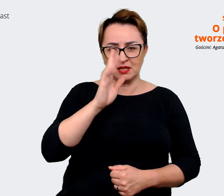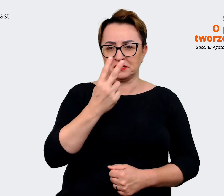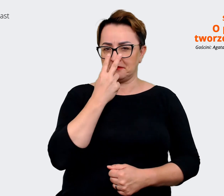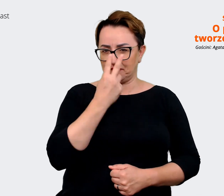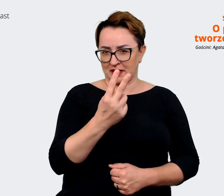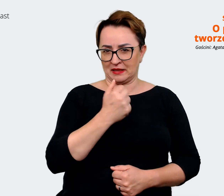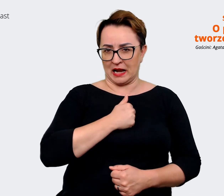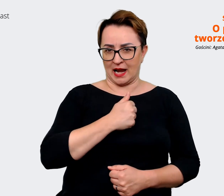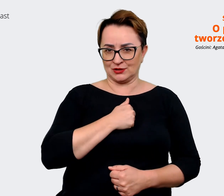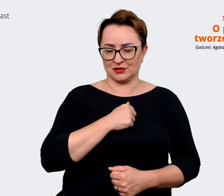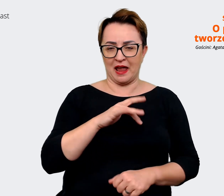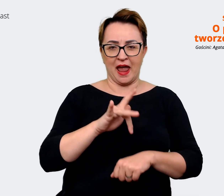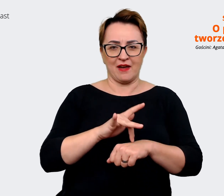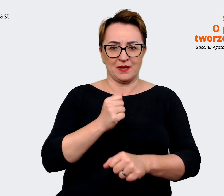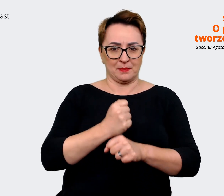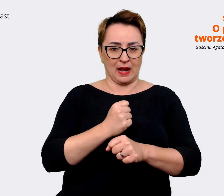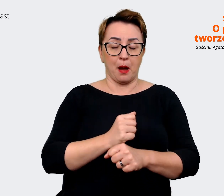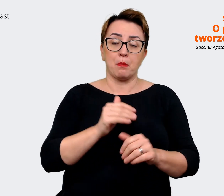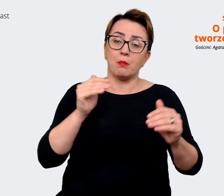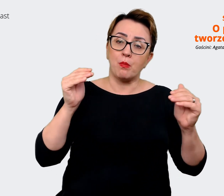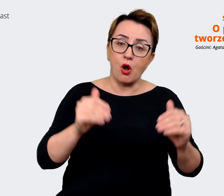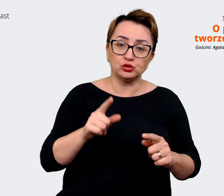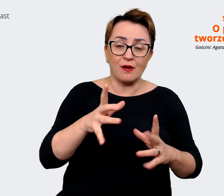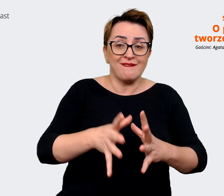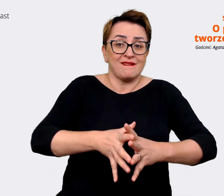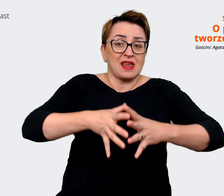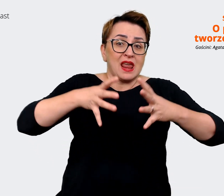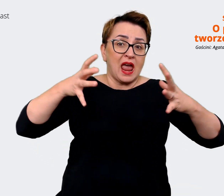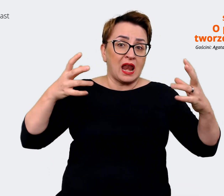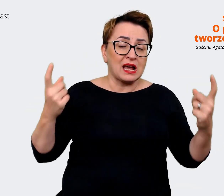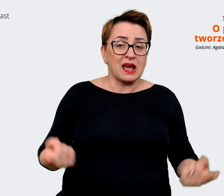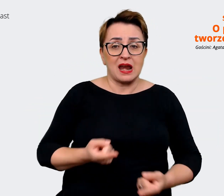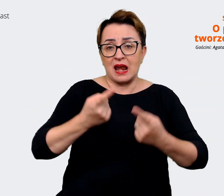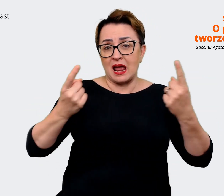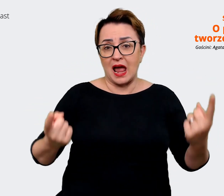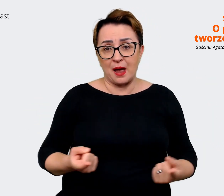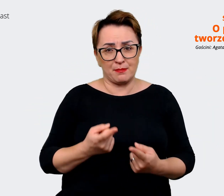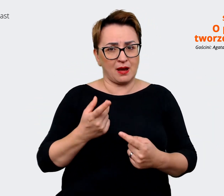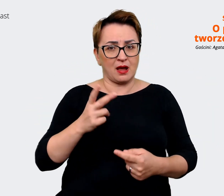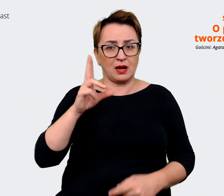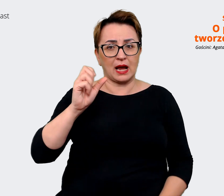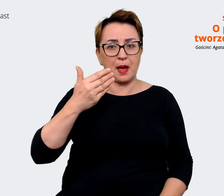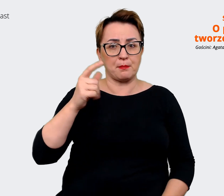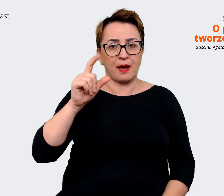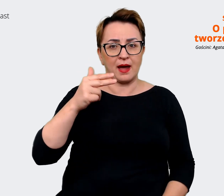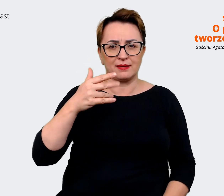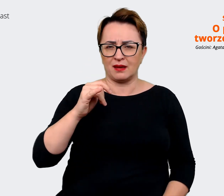Może nie jest tak, że szykujemy jakąś wielką kampanie, bo nie, natomiast taka codzienna nasza